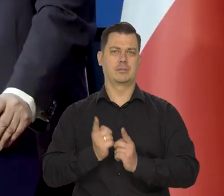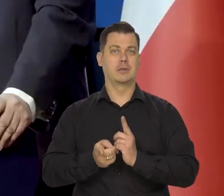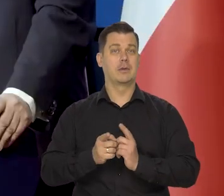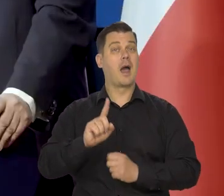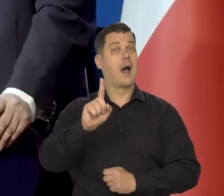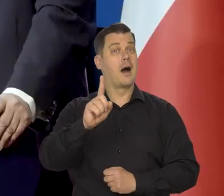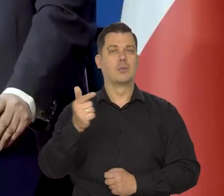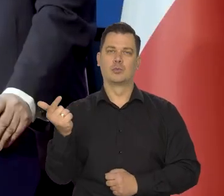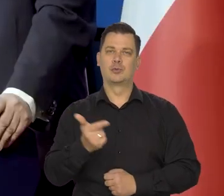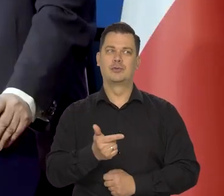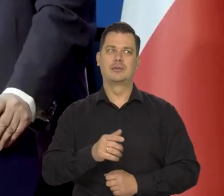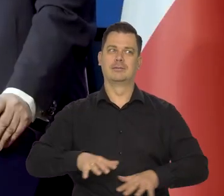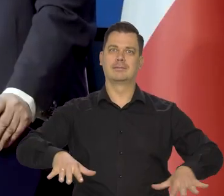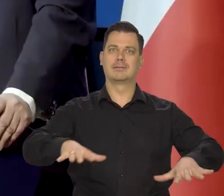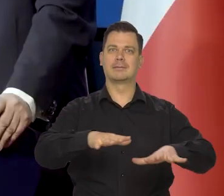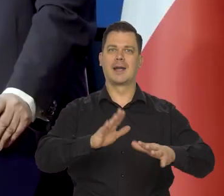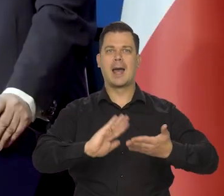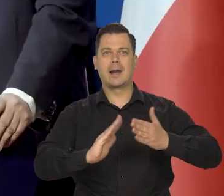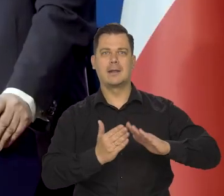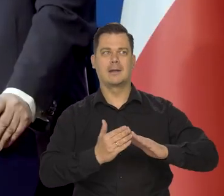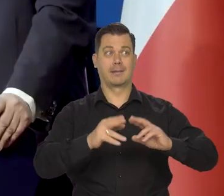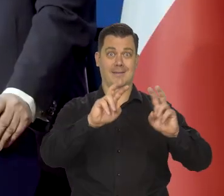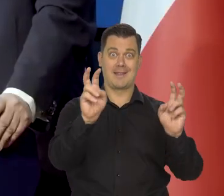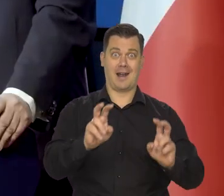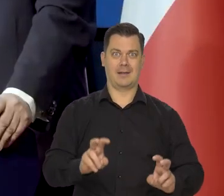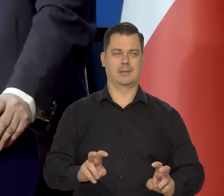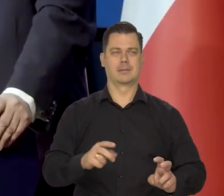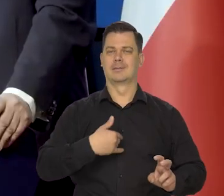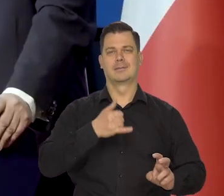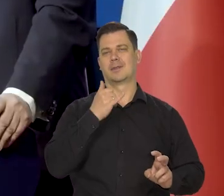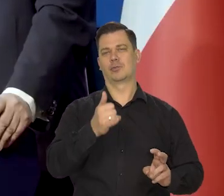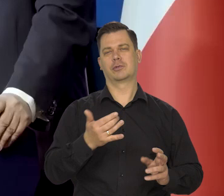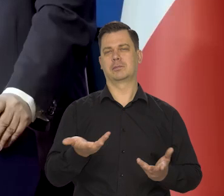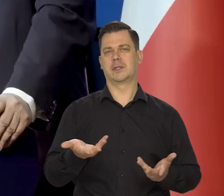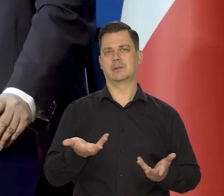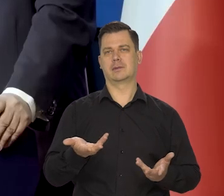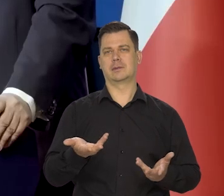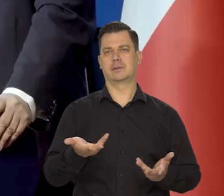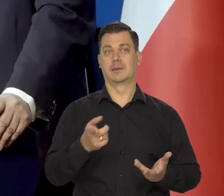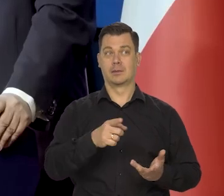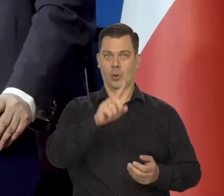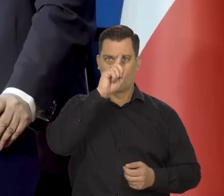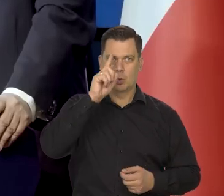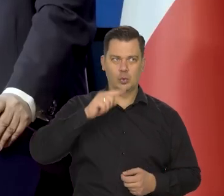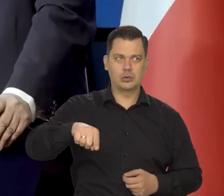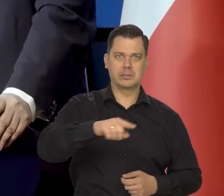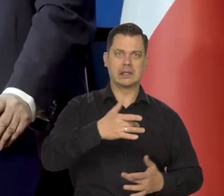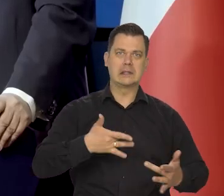ale jednocześnie nie powodując tragedii i katastrofy humanitarnej